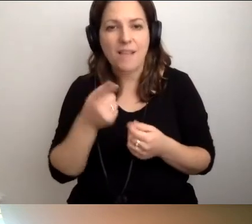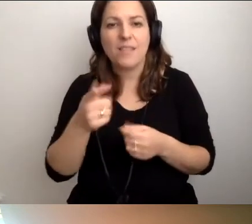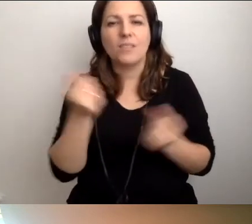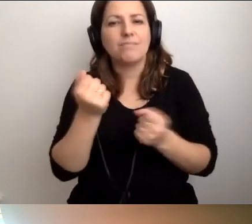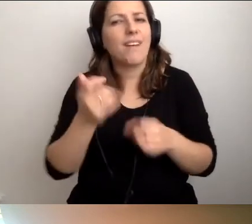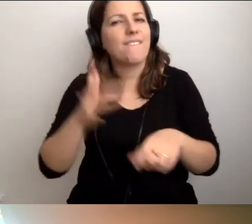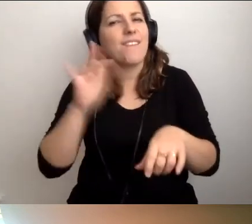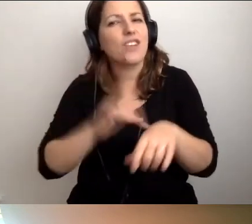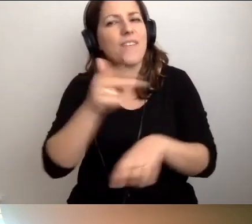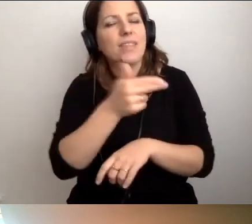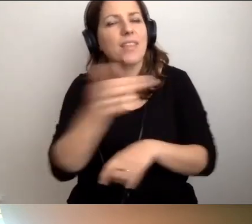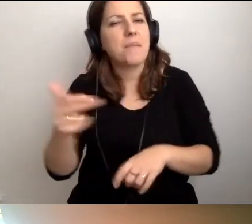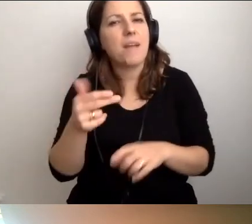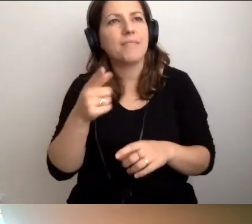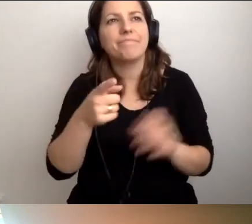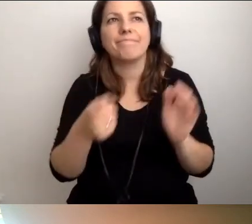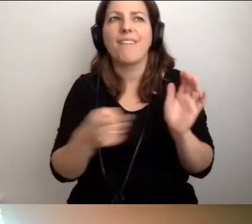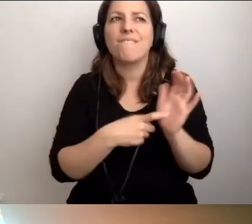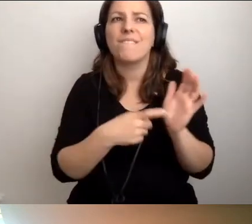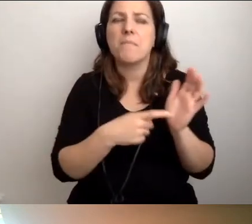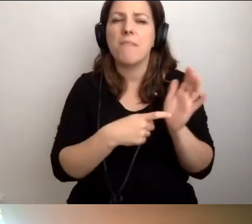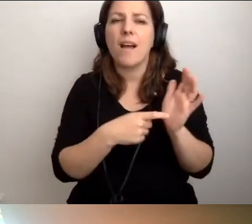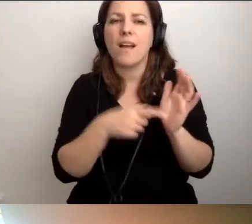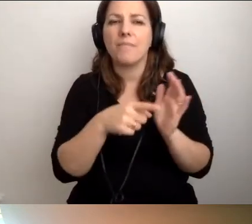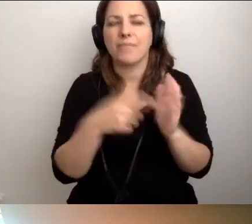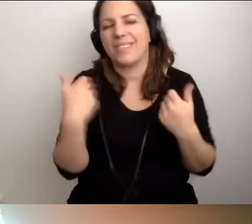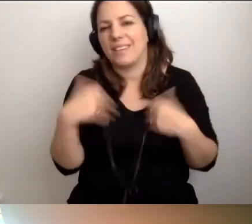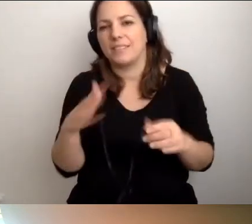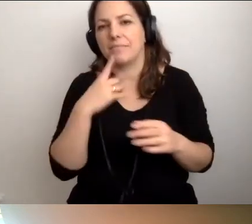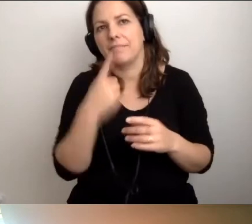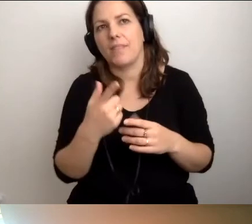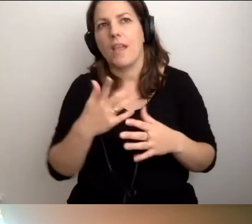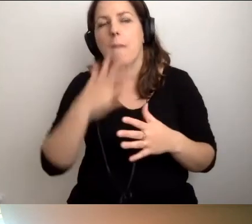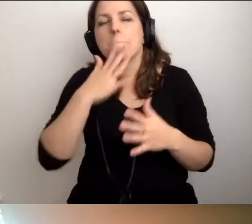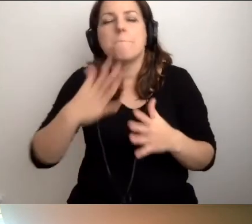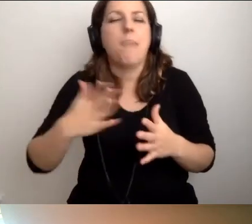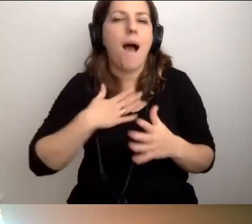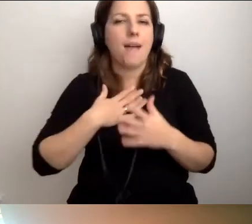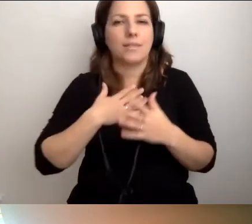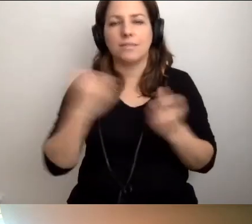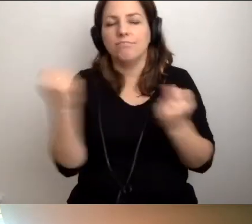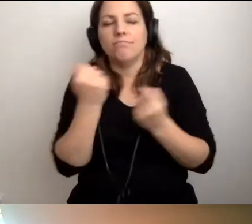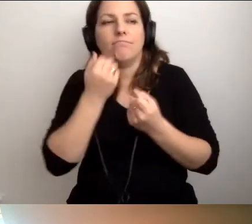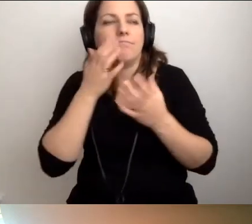który wymaga niekoniecznie pasji, oddania, ponadprzeciętnej wrażliwości,